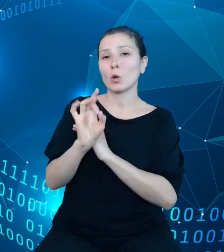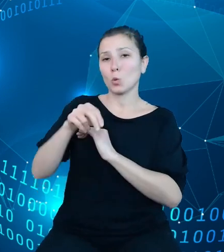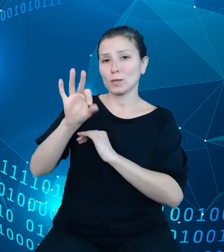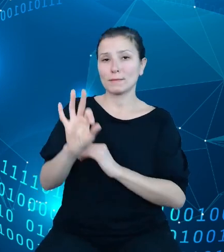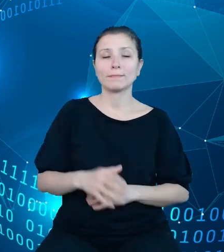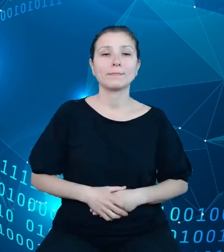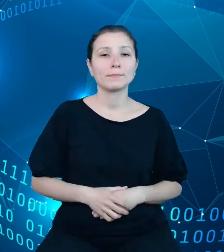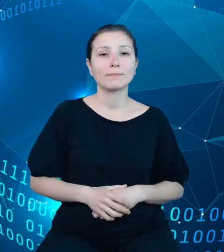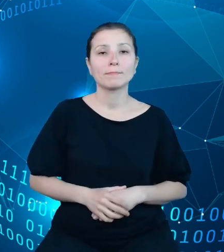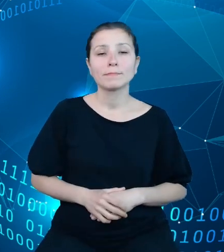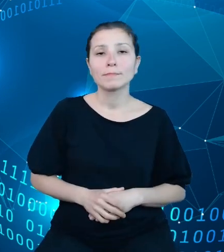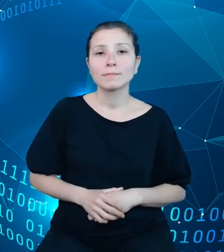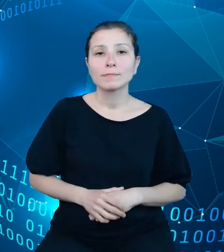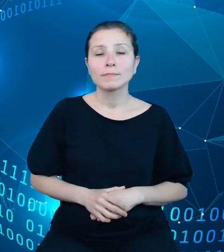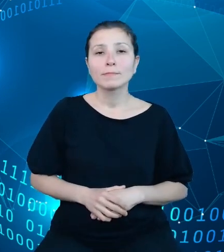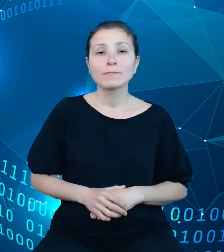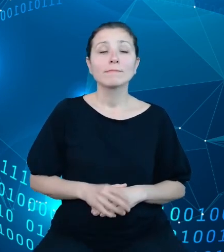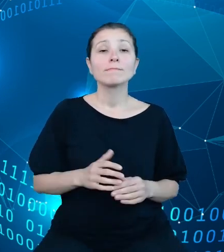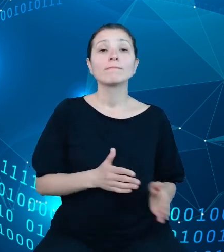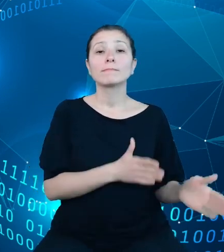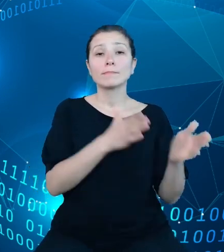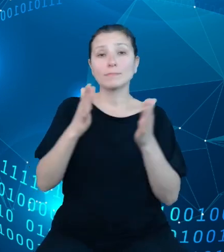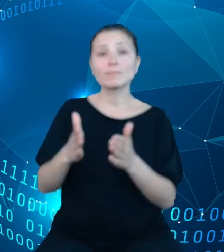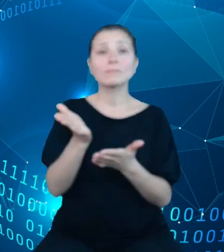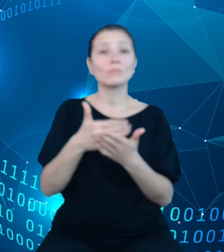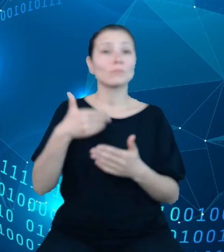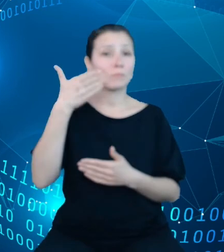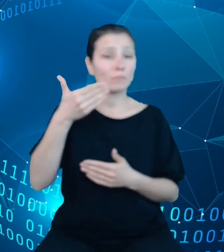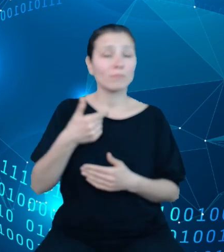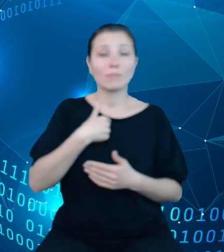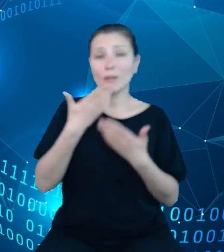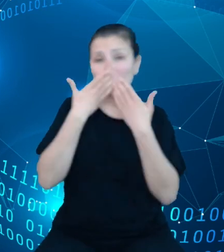W dalszej części prezentacji pokażę przykładowe możliwości użycia tych danych.